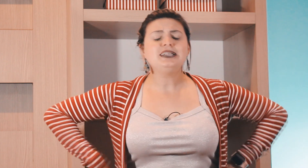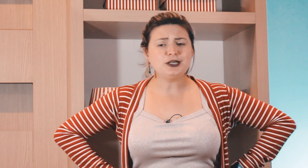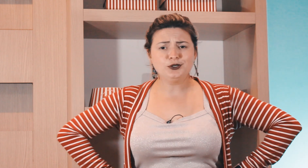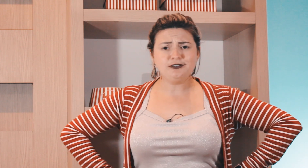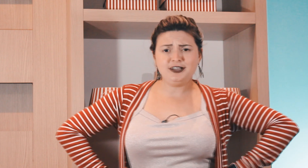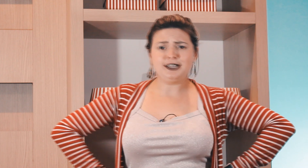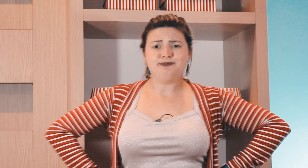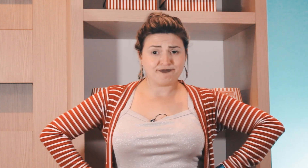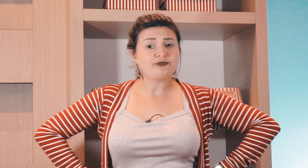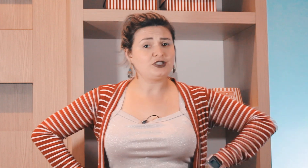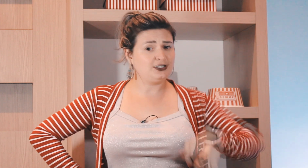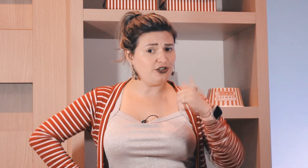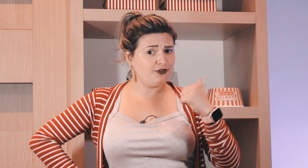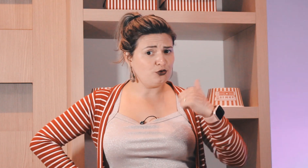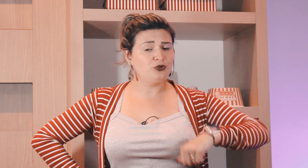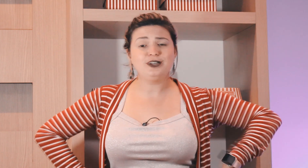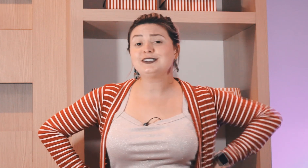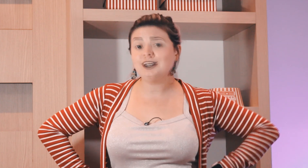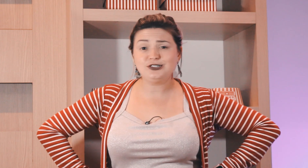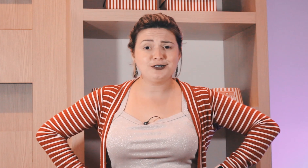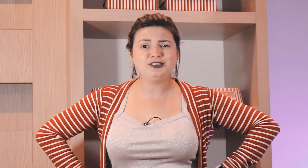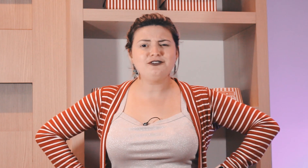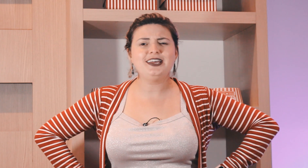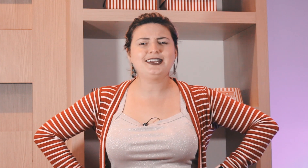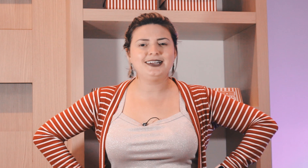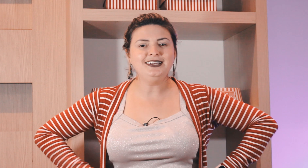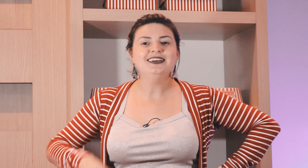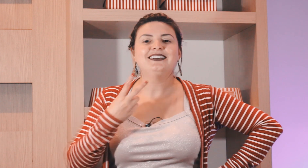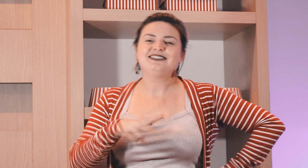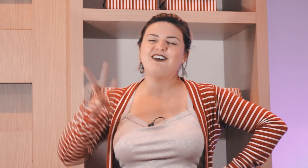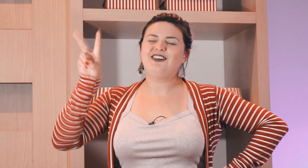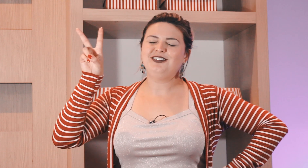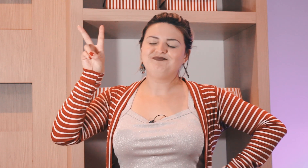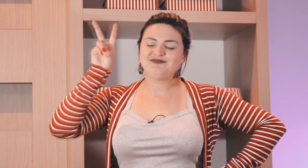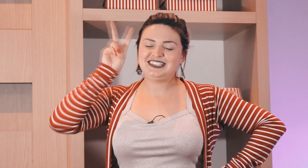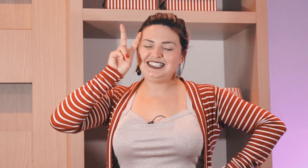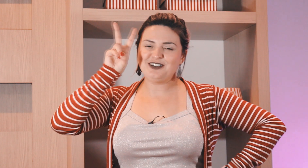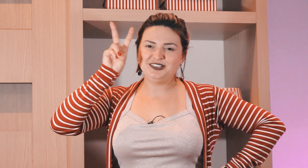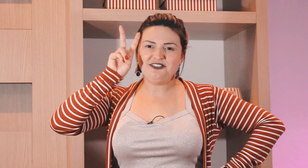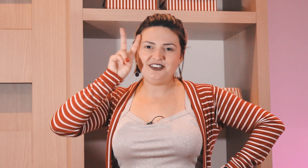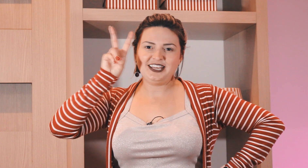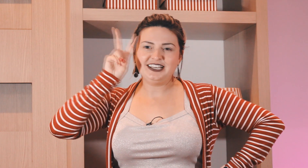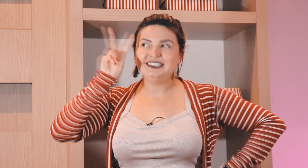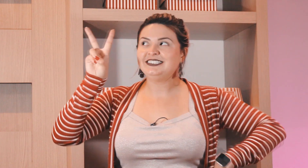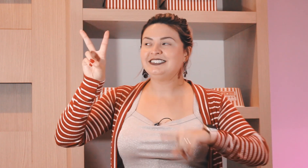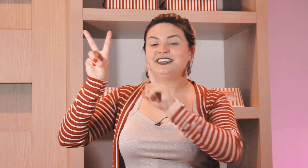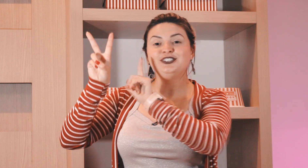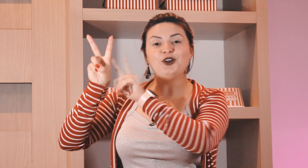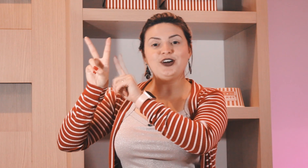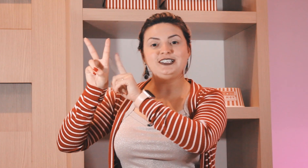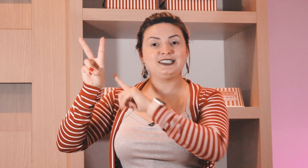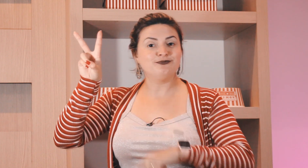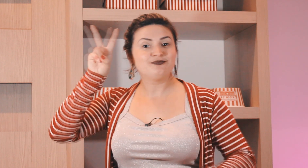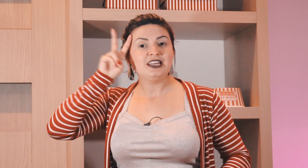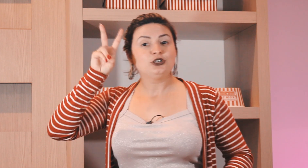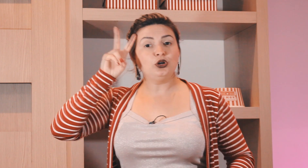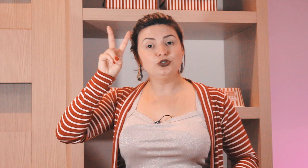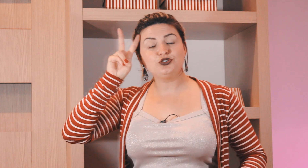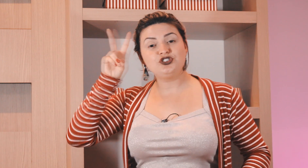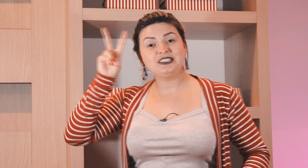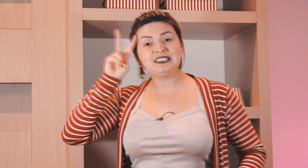e segunda-feira ? você já viu como que é o sinal de segunda-feira né então ó segunda-feira dois todos